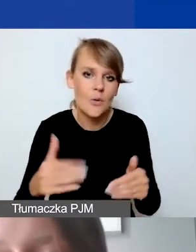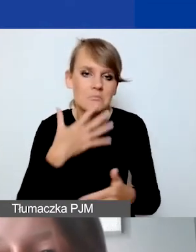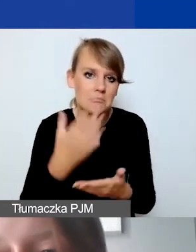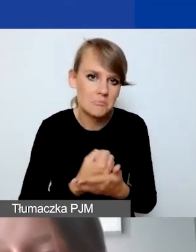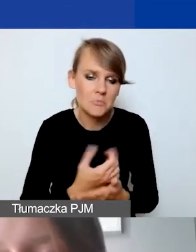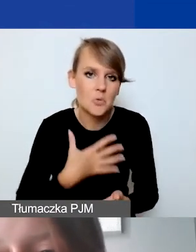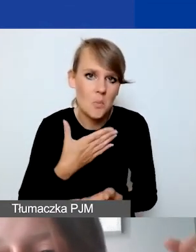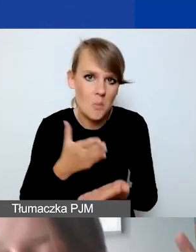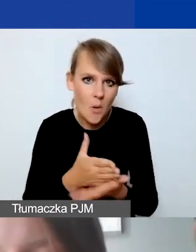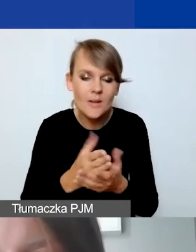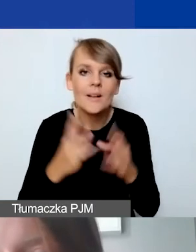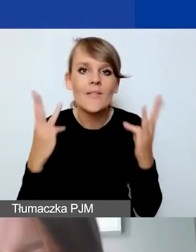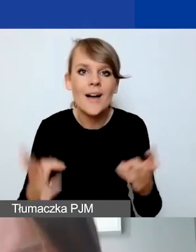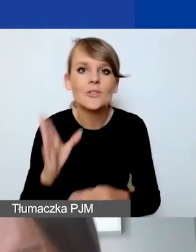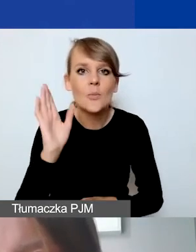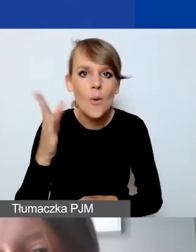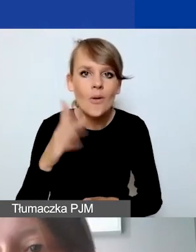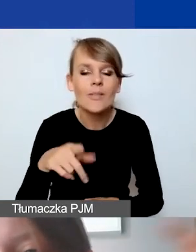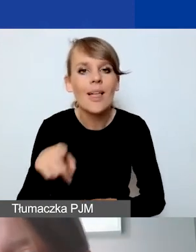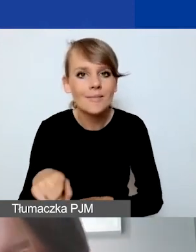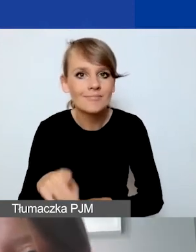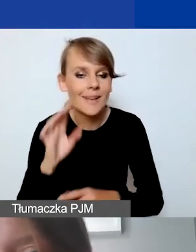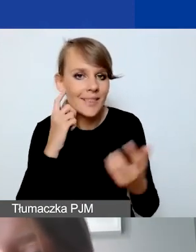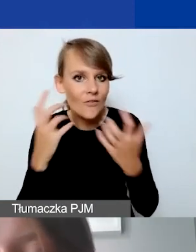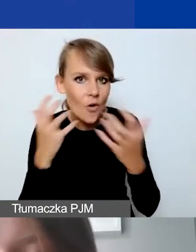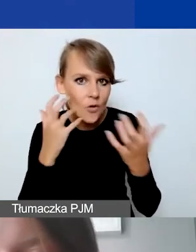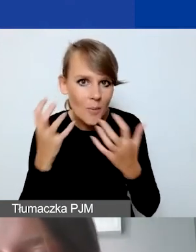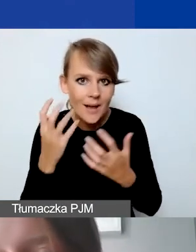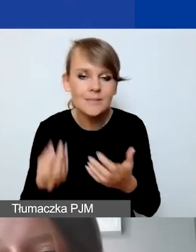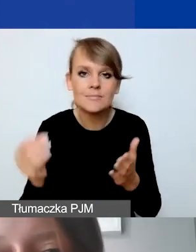Ważne, żeby potem te same informacje znalazły się w Generatorze.